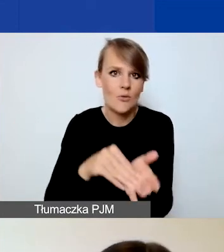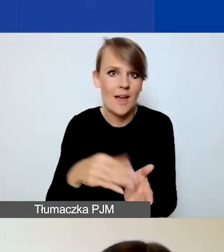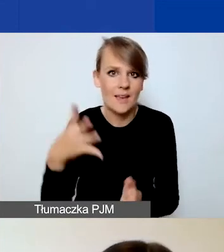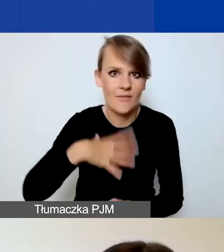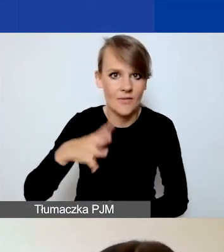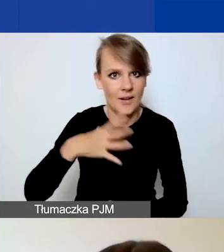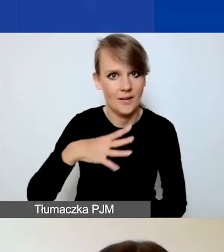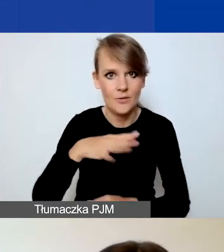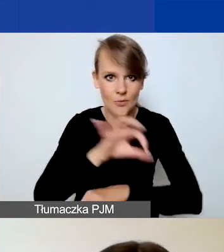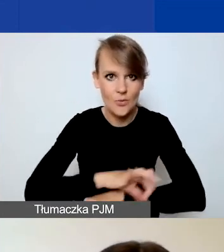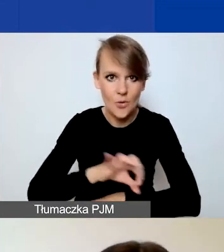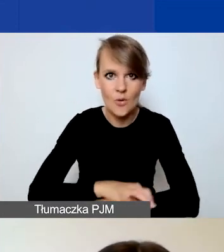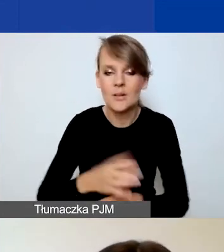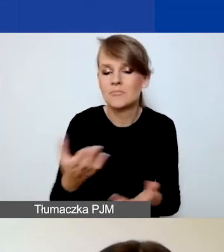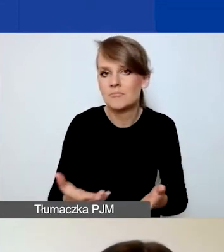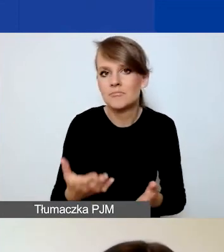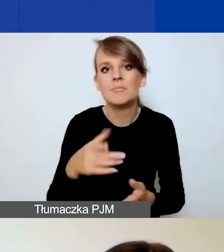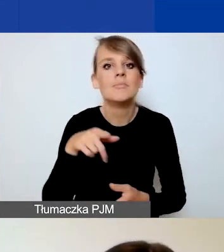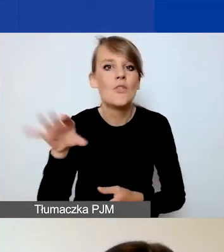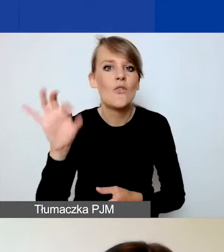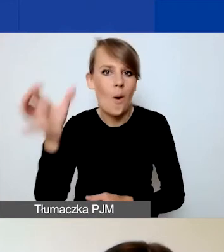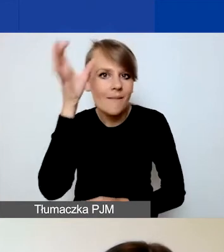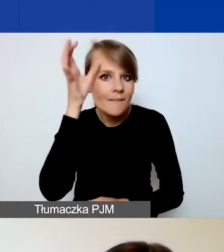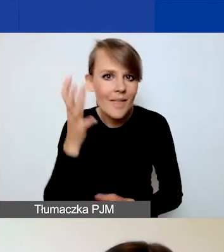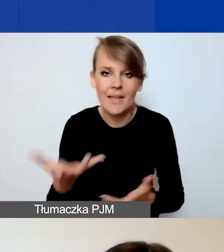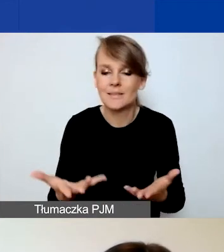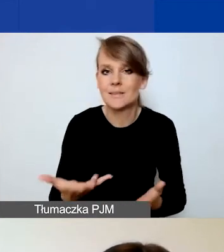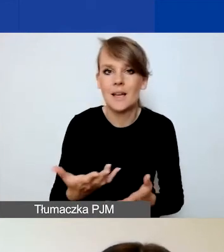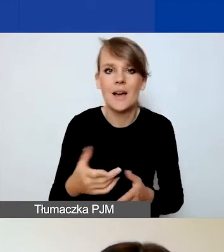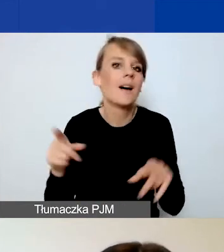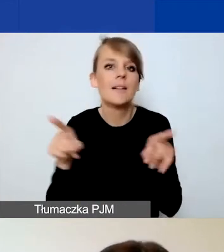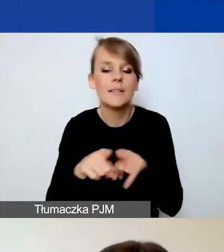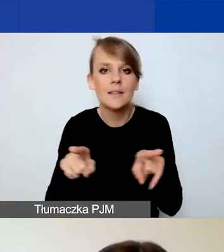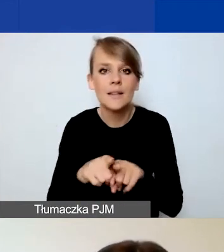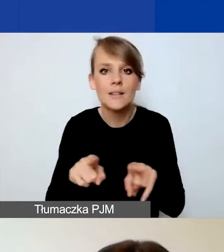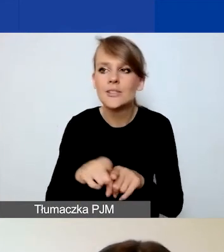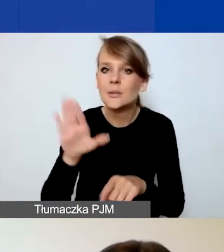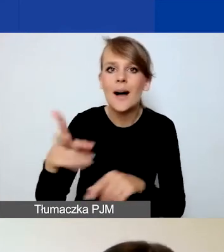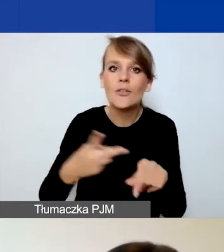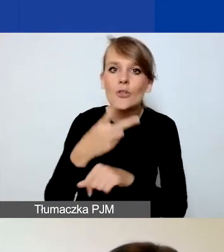Czy też poprzez swój know-how, czy dostęp do jakichś narzędzi.